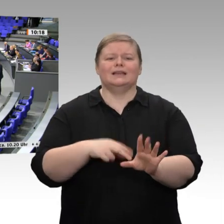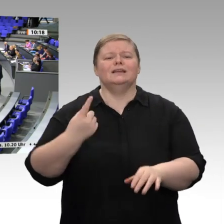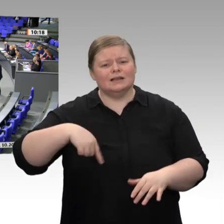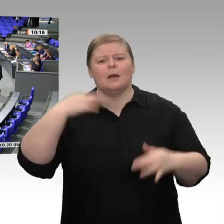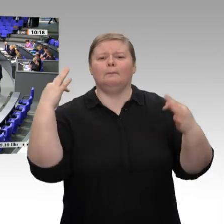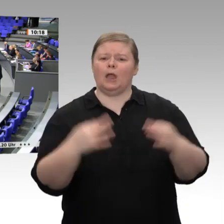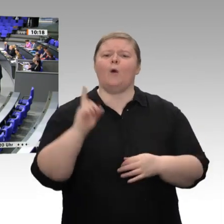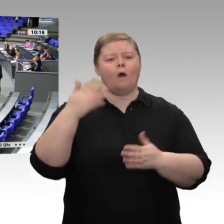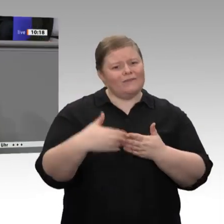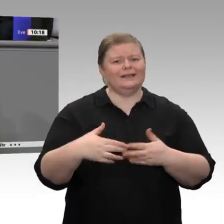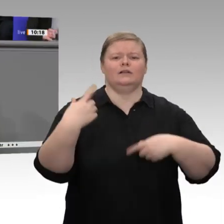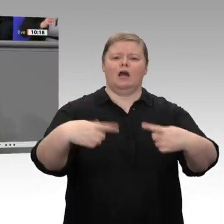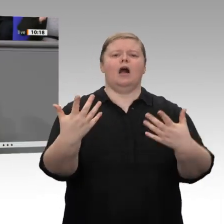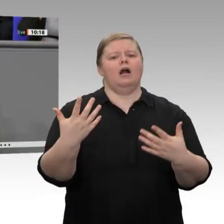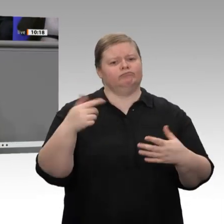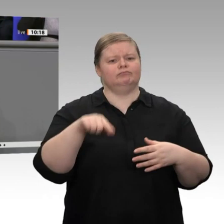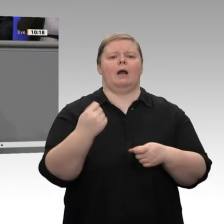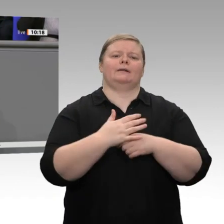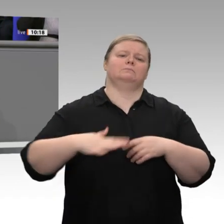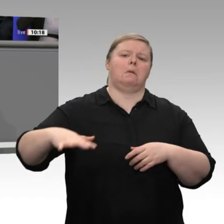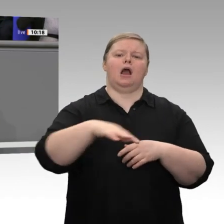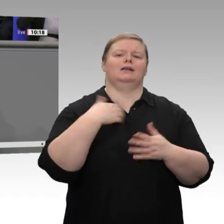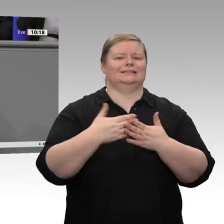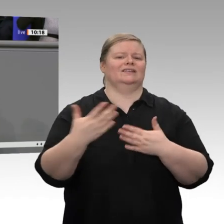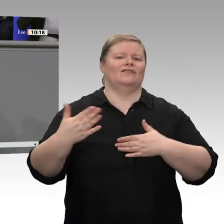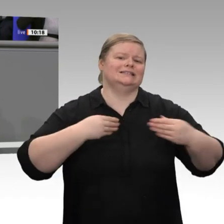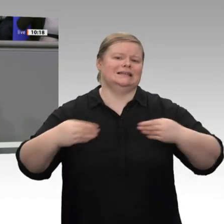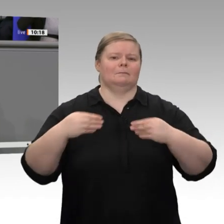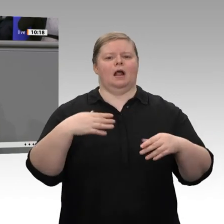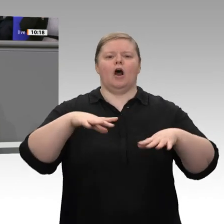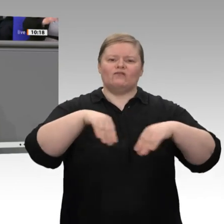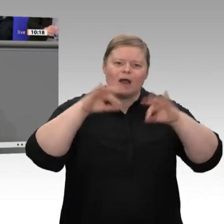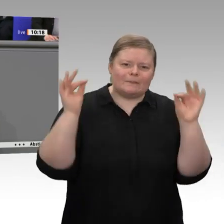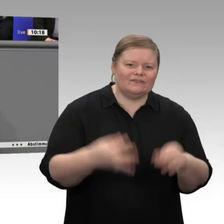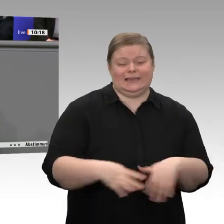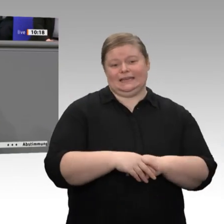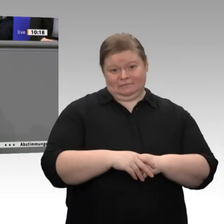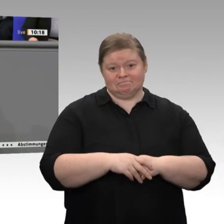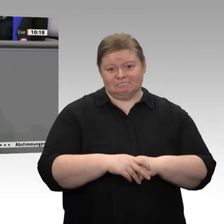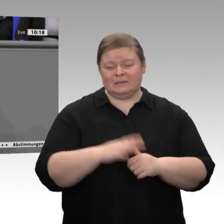Nur noch einmal kurz zum Thema Außenhandel. Der Außenbeitrag zum Wachstum liegt dieses